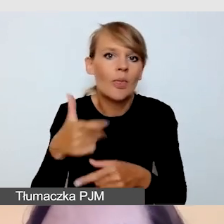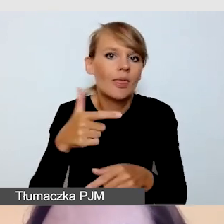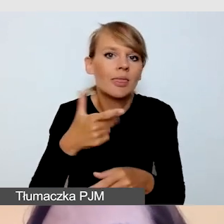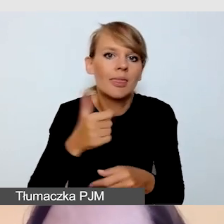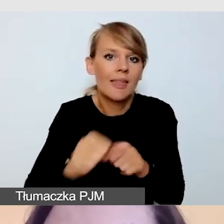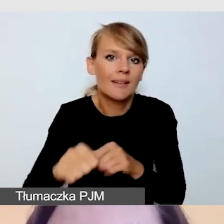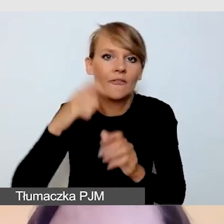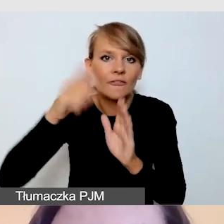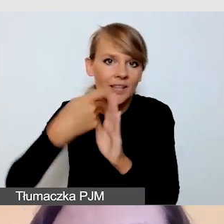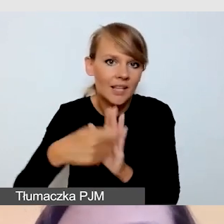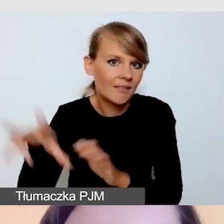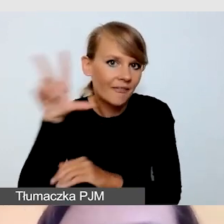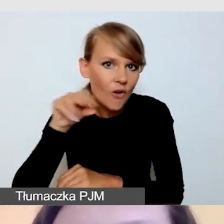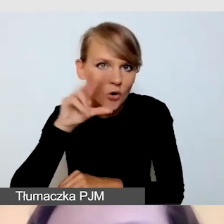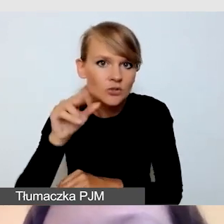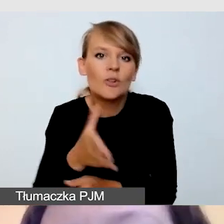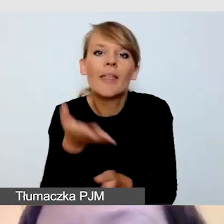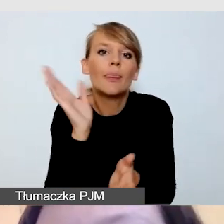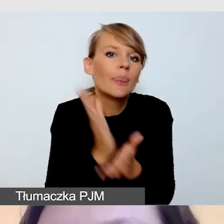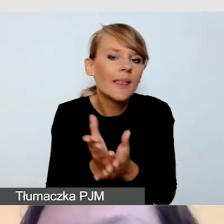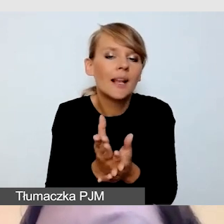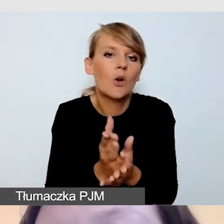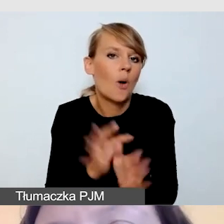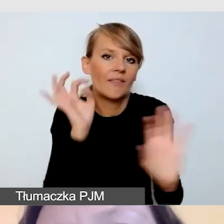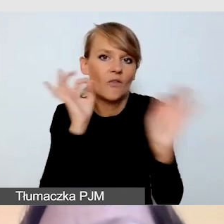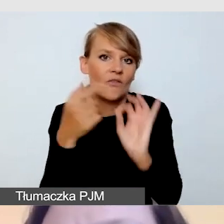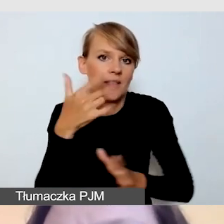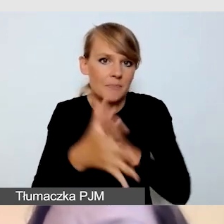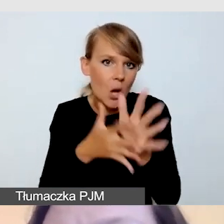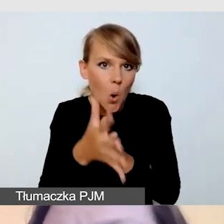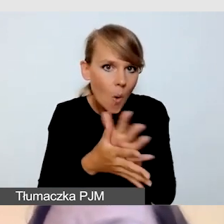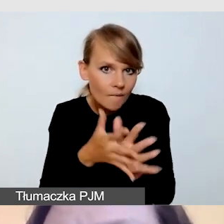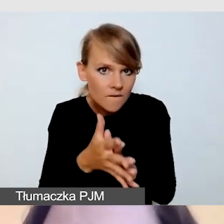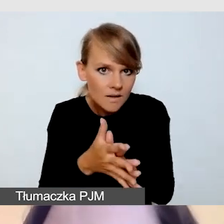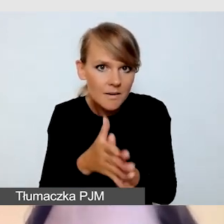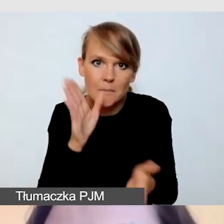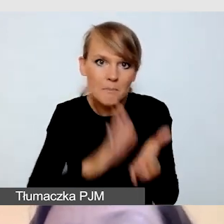tylko i wyłącznie nagranie informacji w języku migowym, przygotowujemy również napisy.